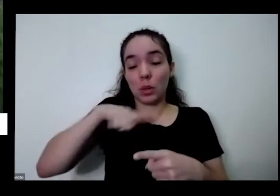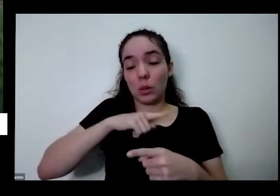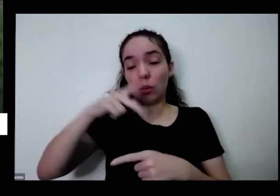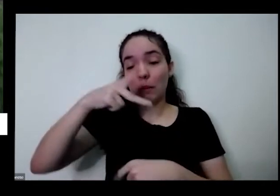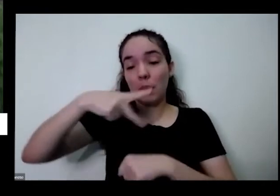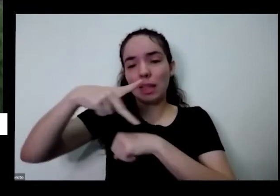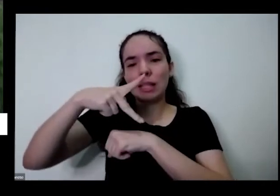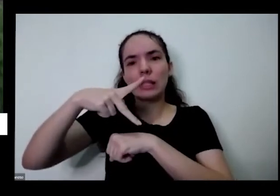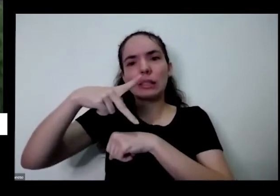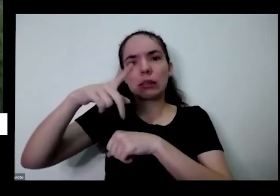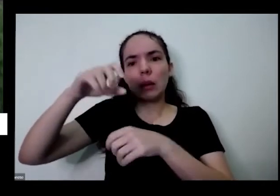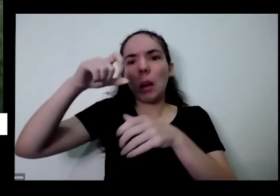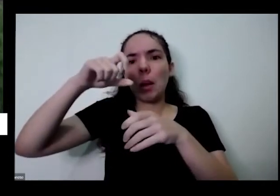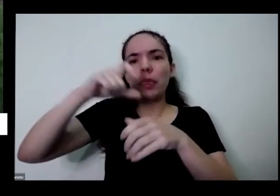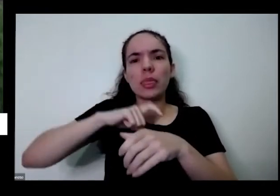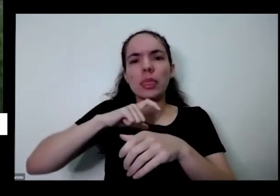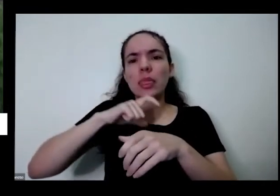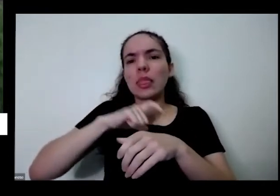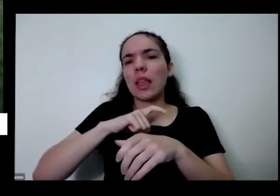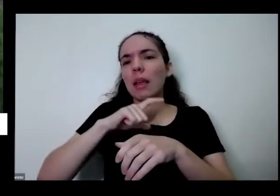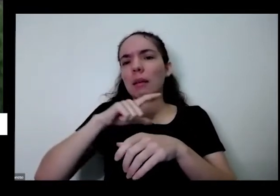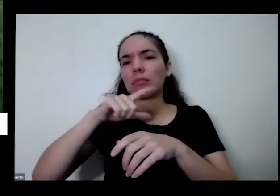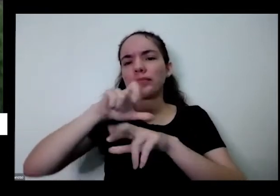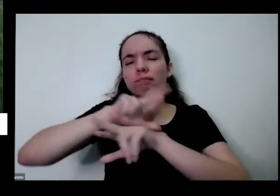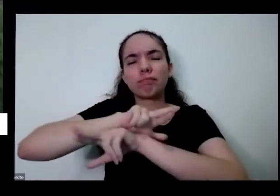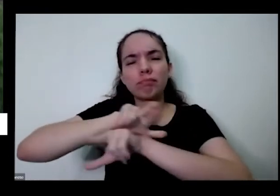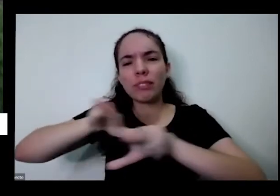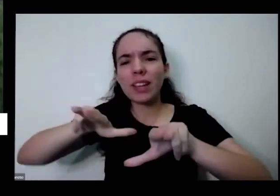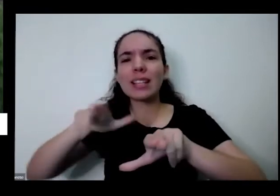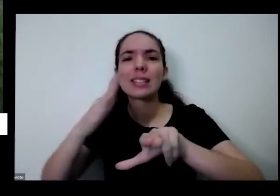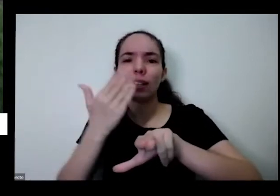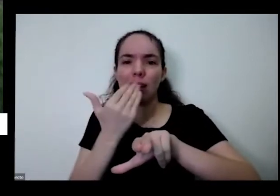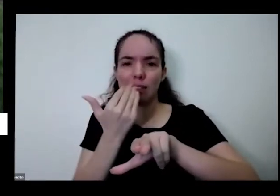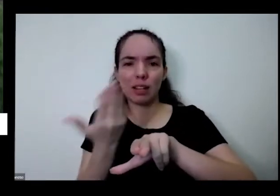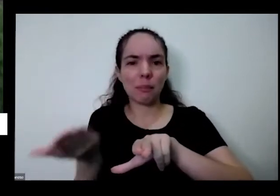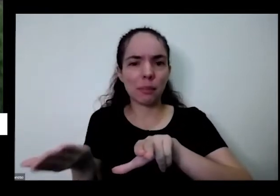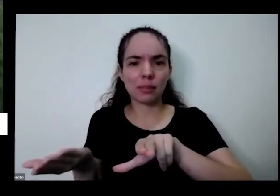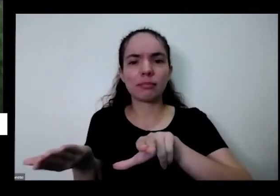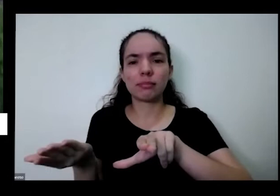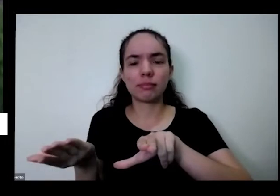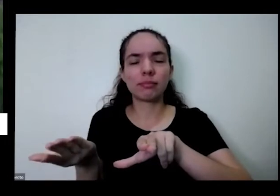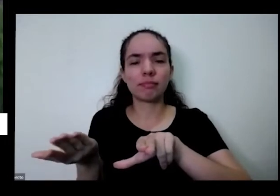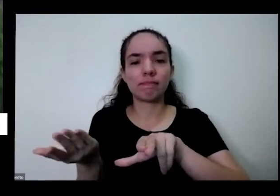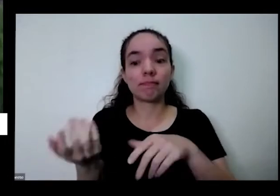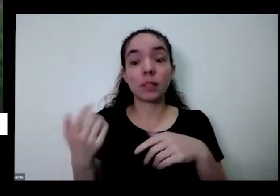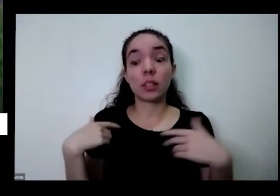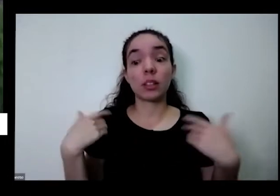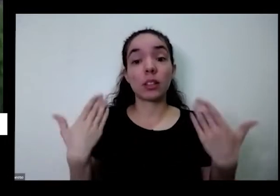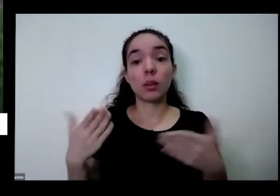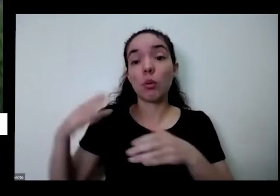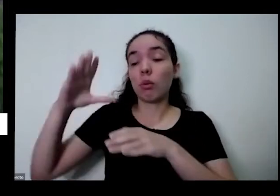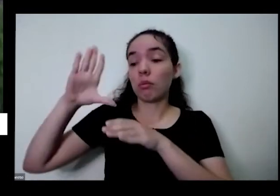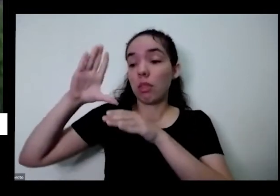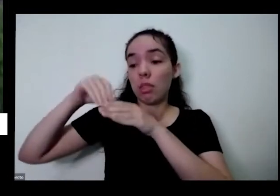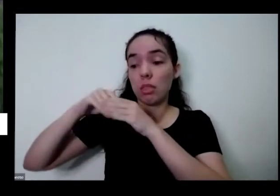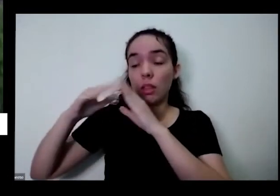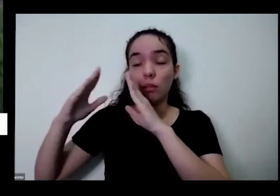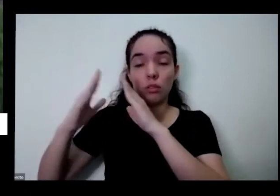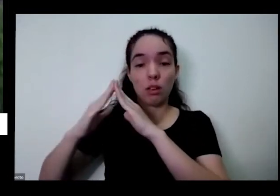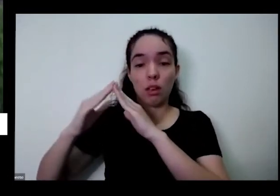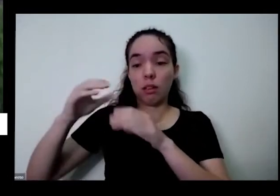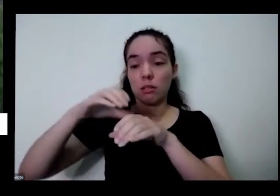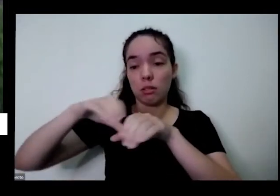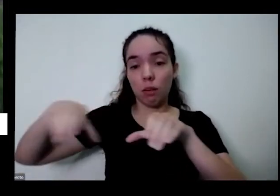E além disso é uma hortinha em casa você ajuda você consegue ter também um pouco de além de